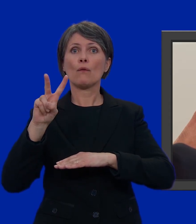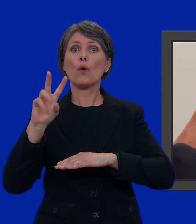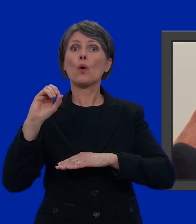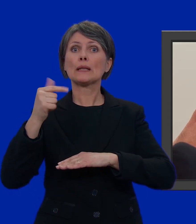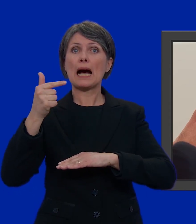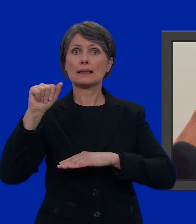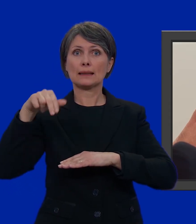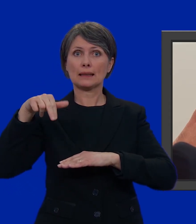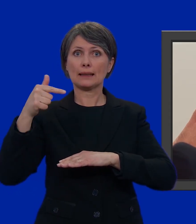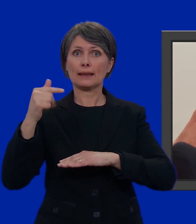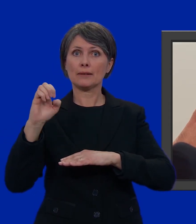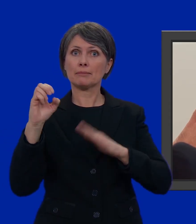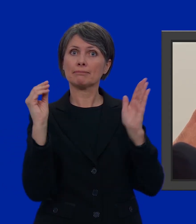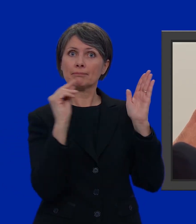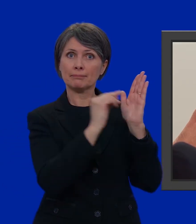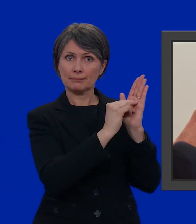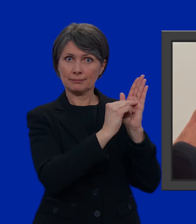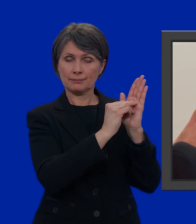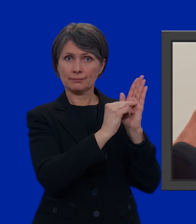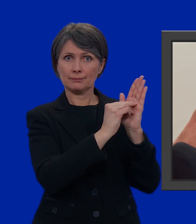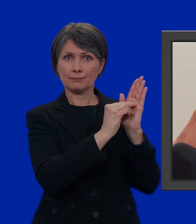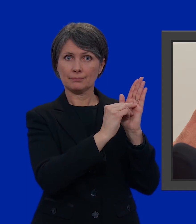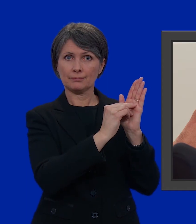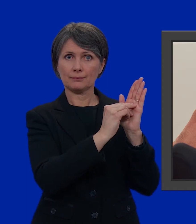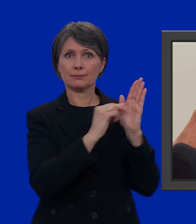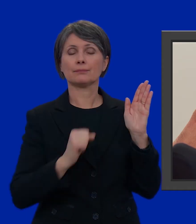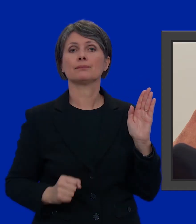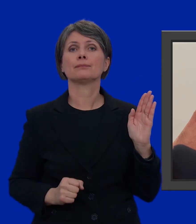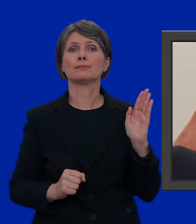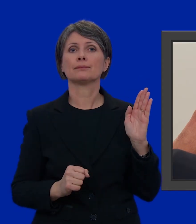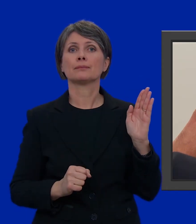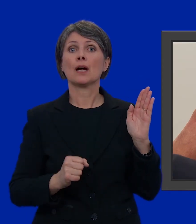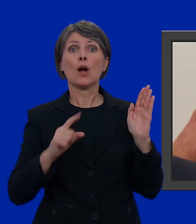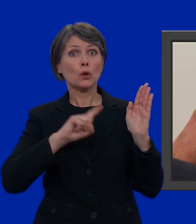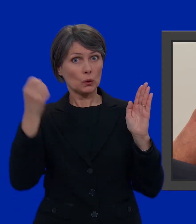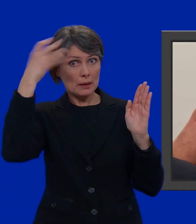Votante. Senza dimenticare